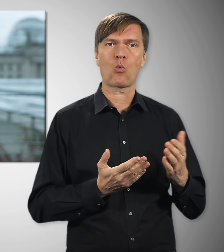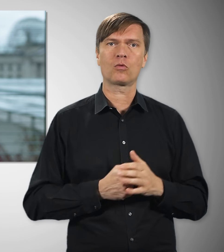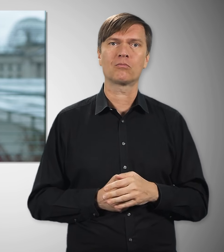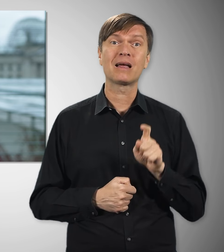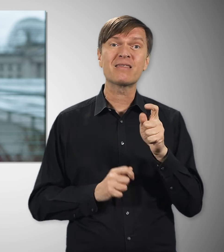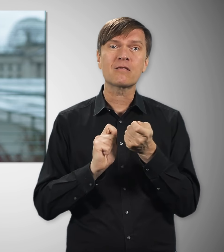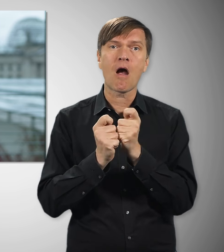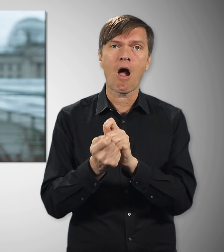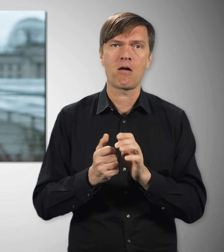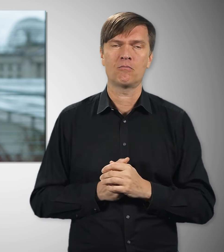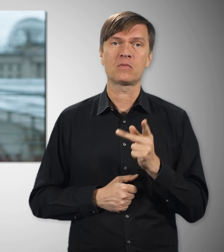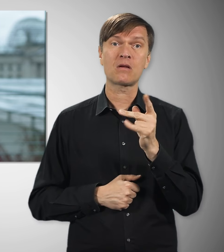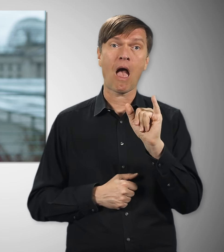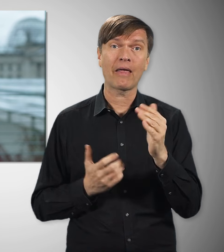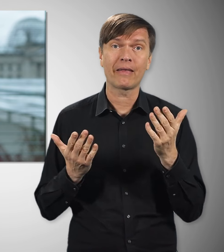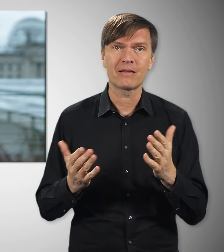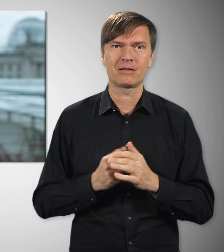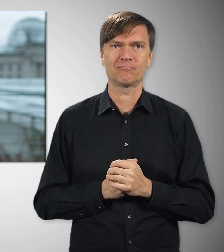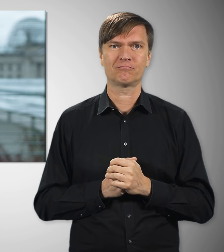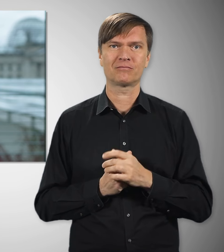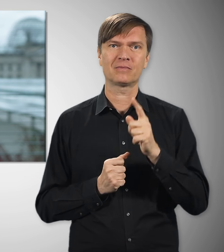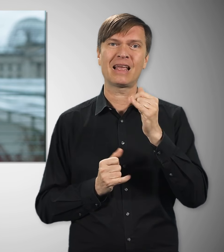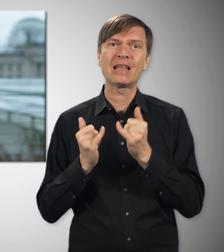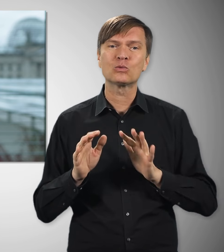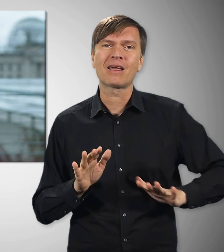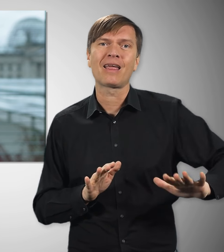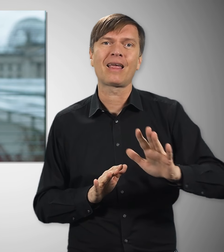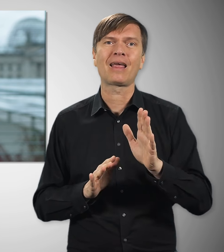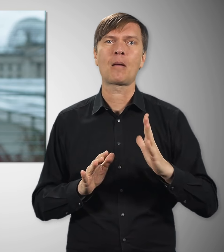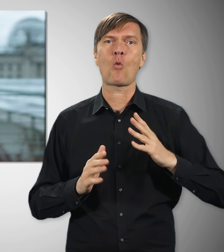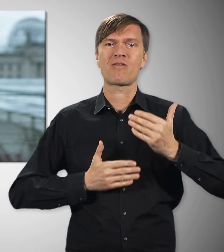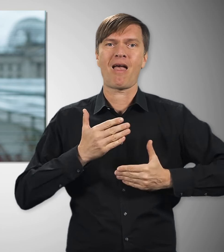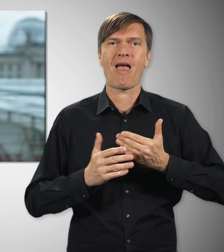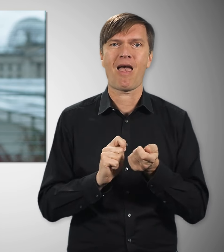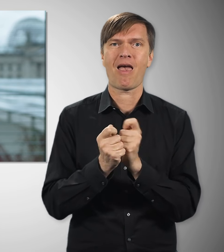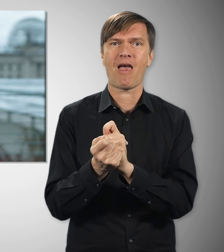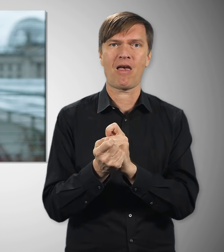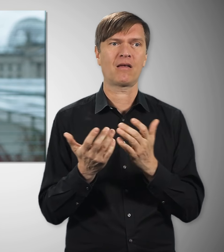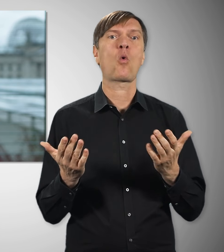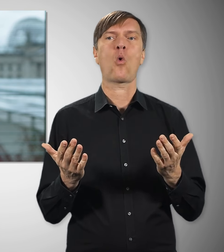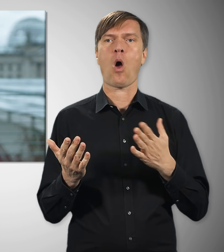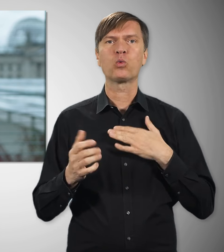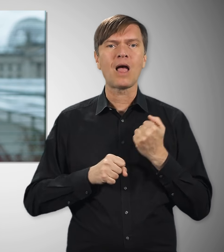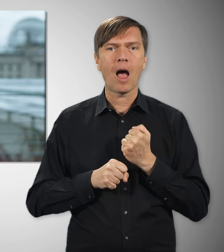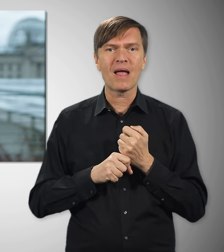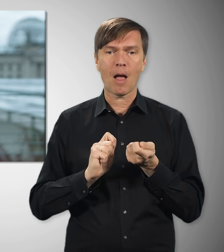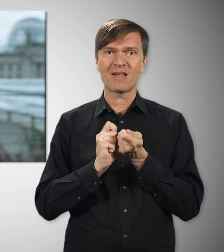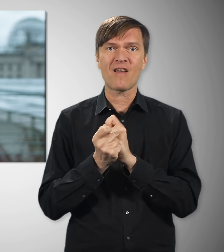Die Digitalisierung, künstliche Intelligenz, die Modernisierung unserer Industrie – das alles verändert, wie wir in Zukunft arbeiten.